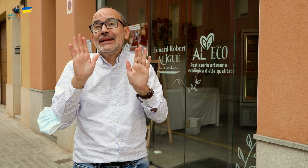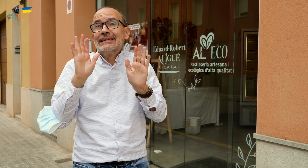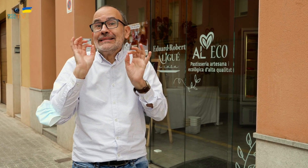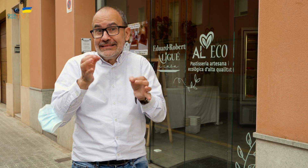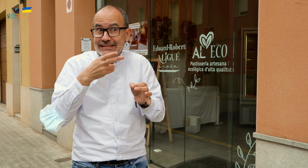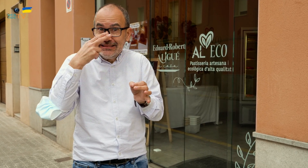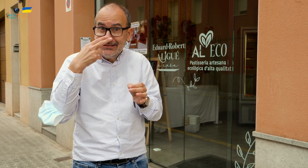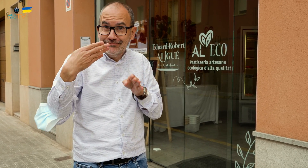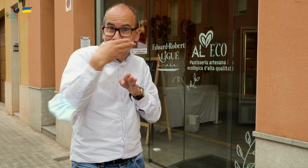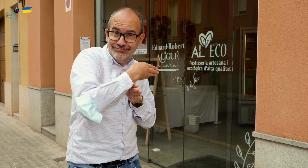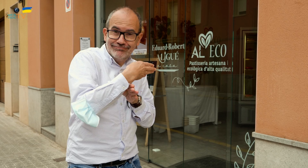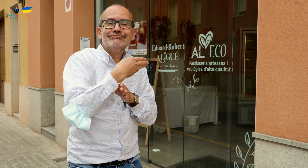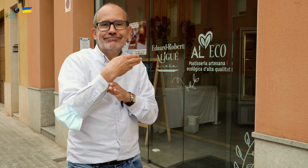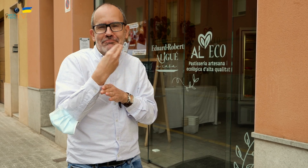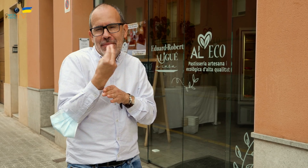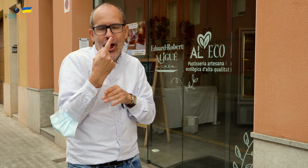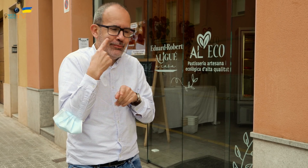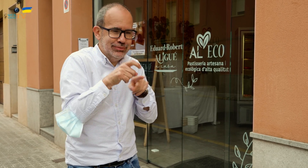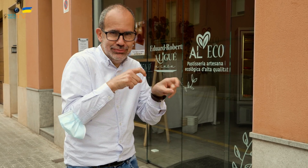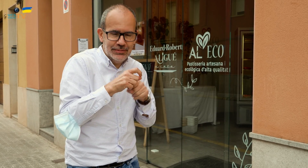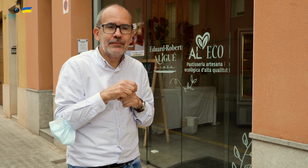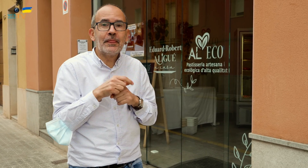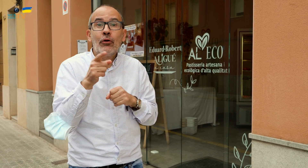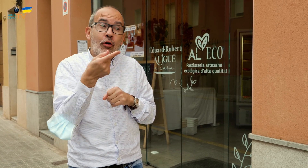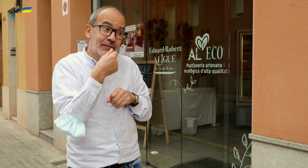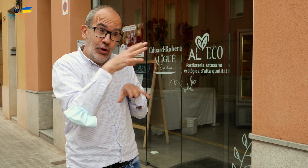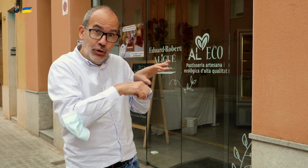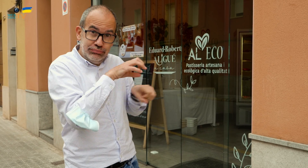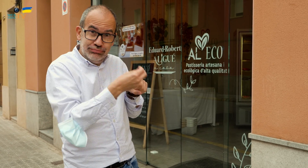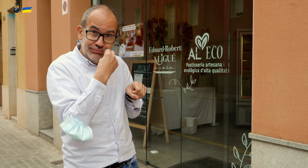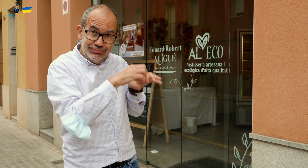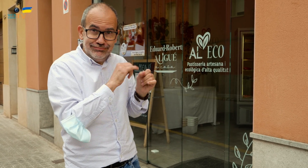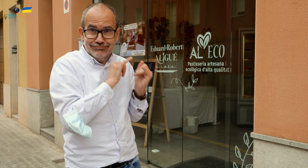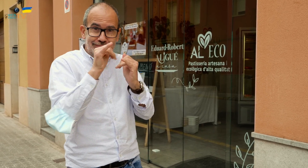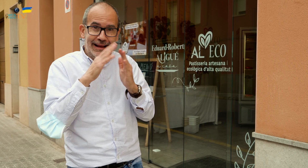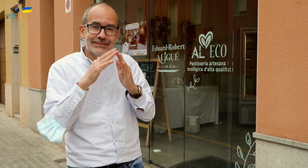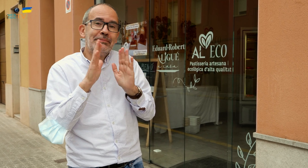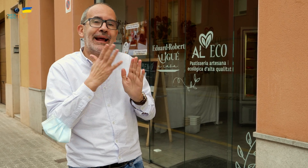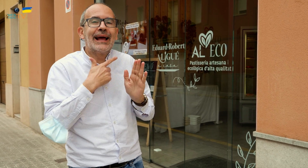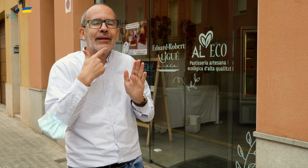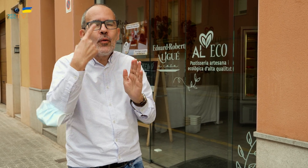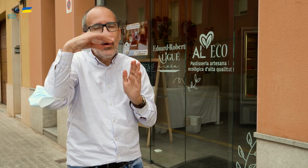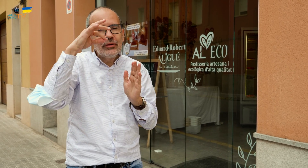Eso sí, es mejor ir para mirar y escoger. Podéis comprar para llevar.